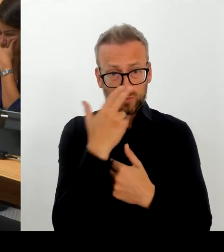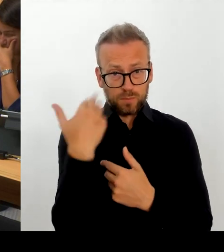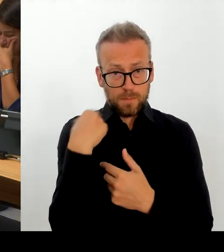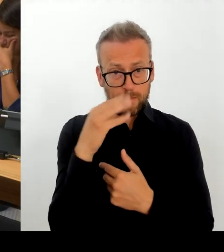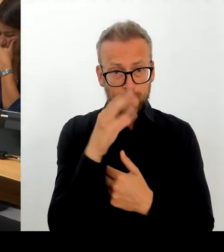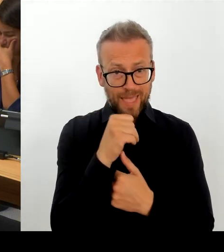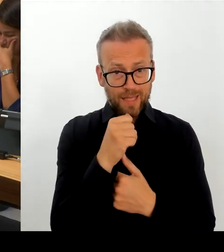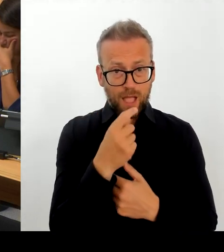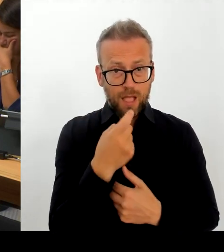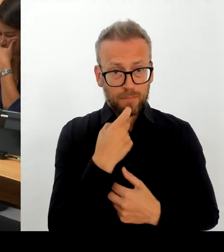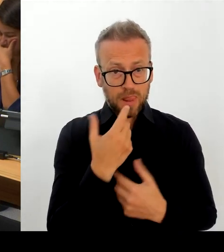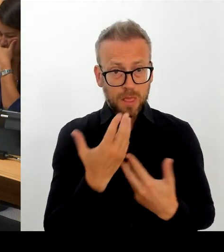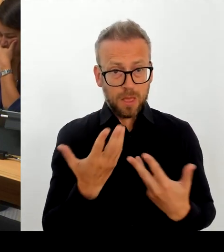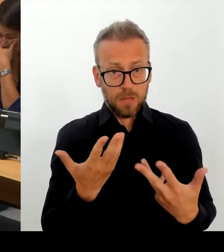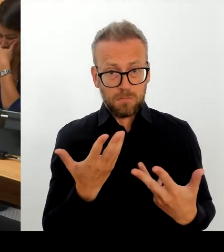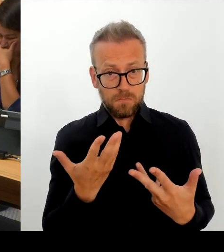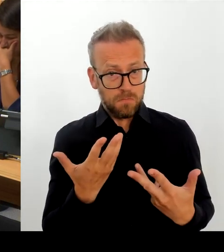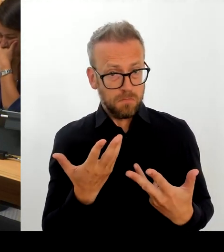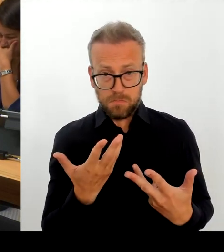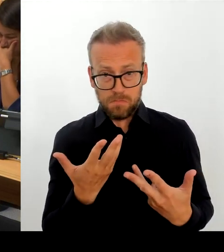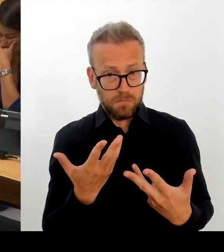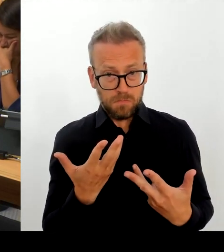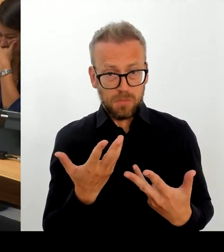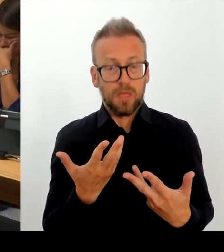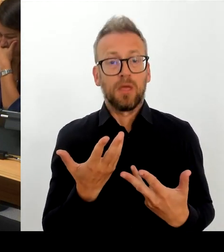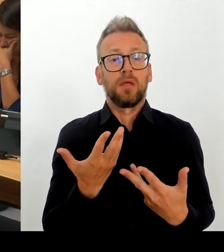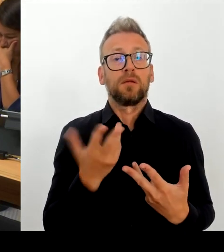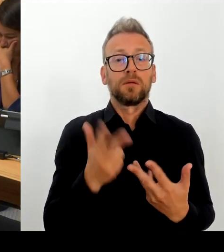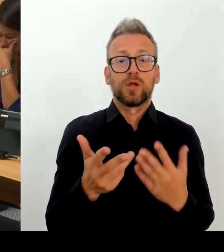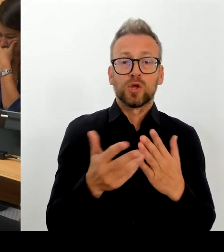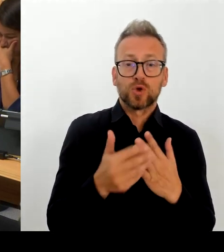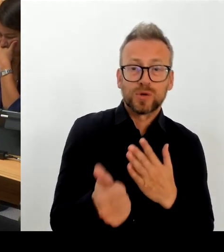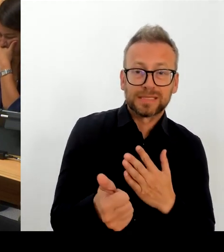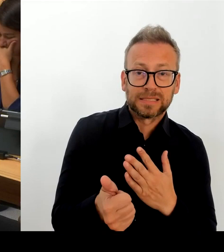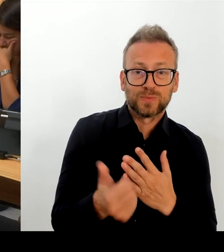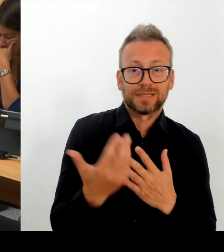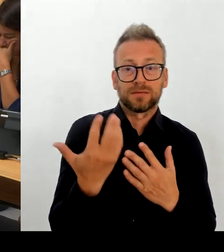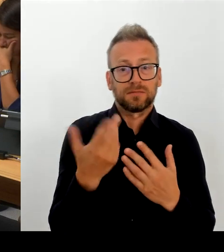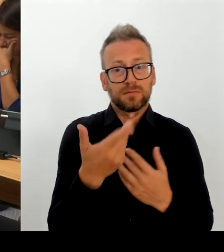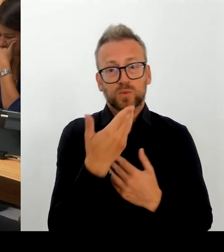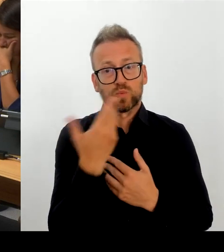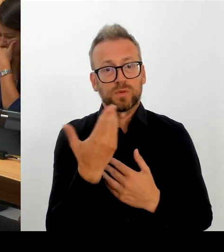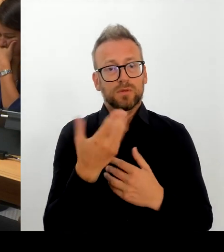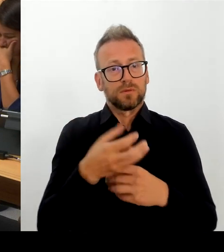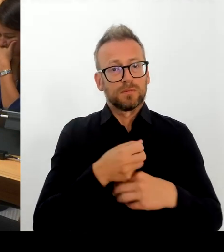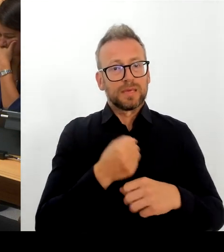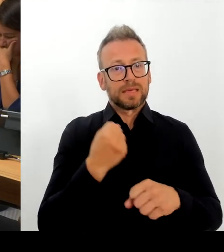gelöst würde, sondern eine ganze Reihe neuer Probleme geschaffen. Selbst wenn wir sagen, wir verlassen die TdL, blieben wir einstweilen im